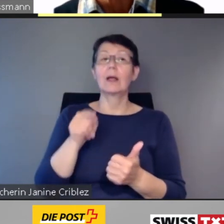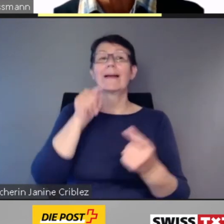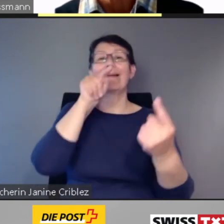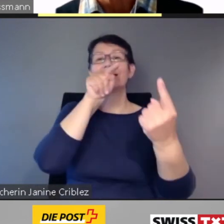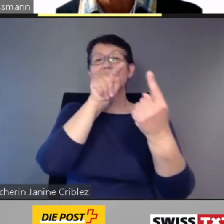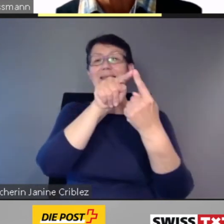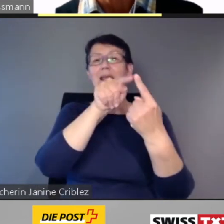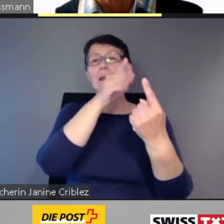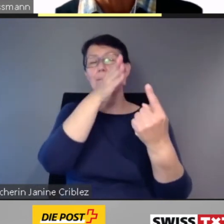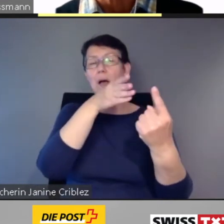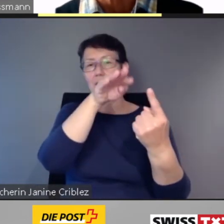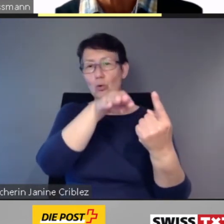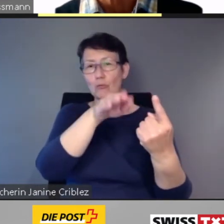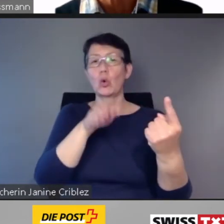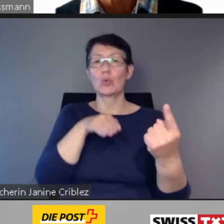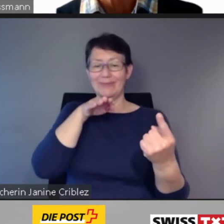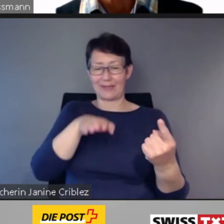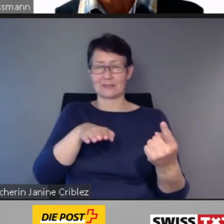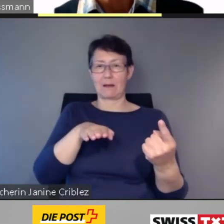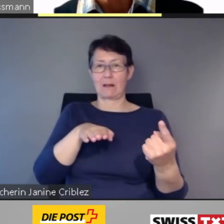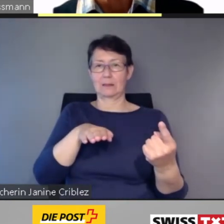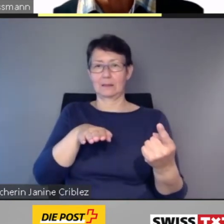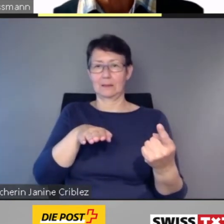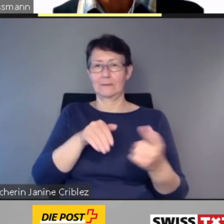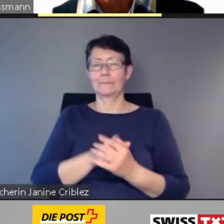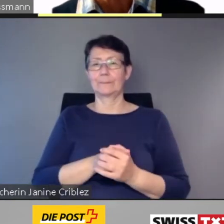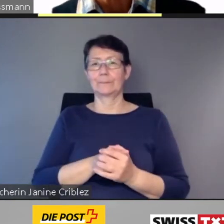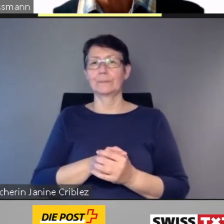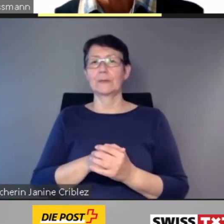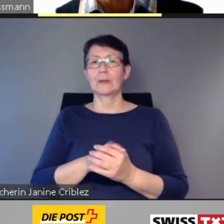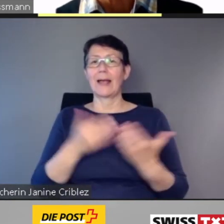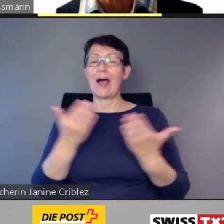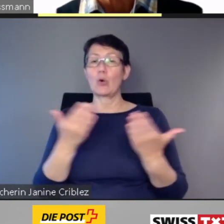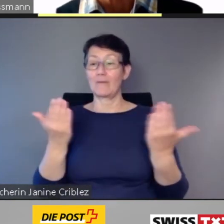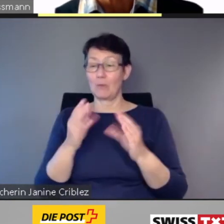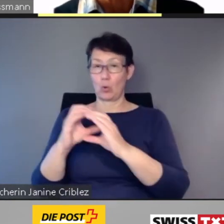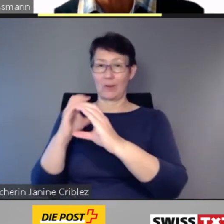wo man sich im Zug befindet.